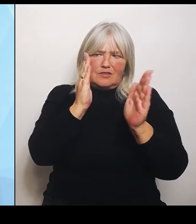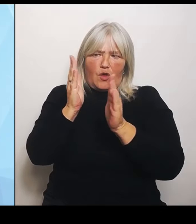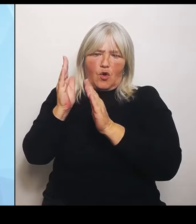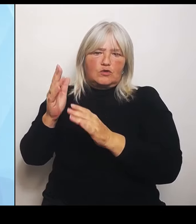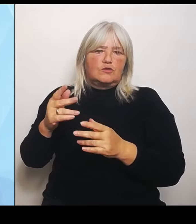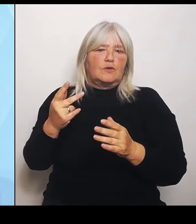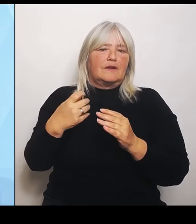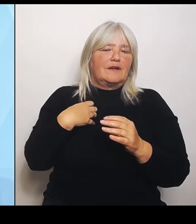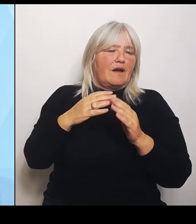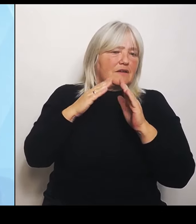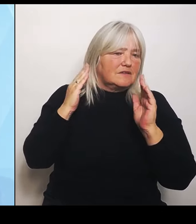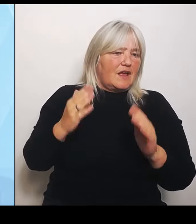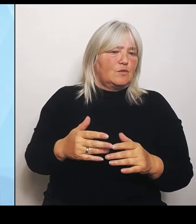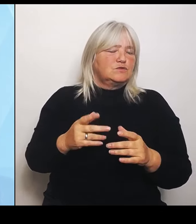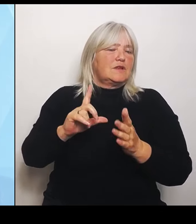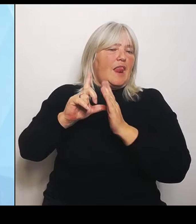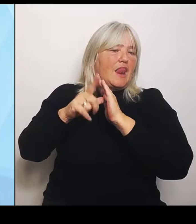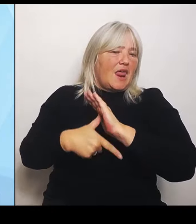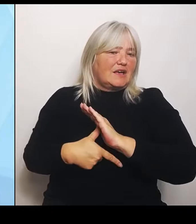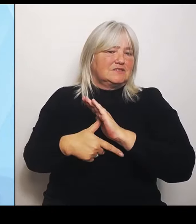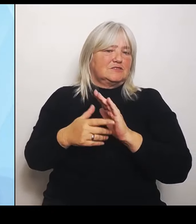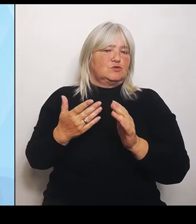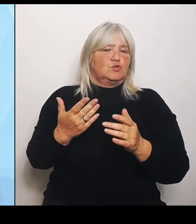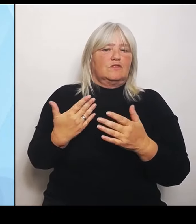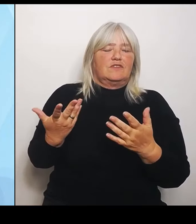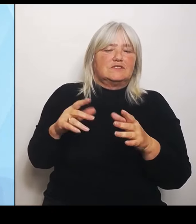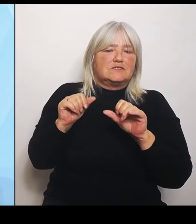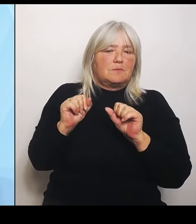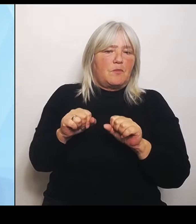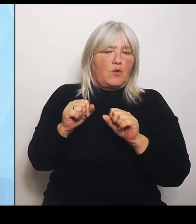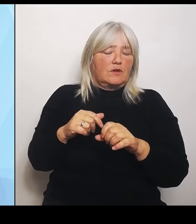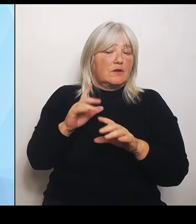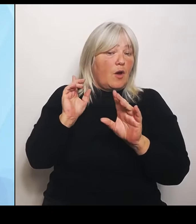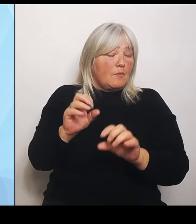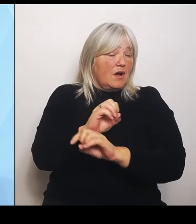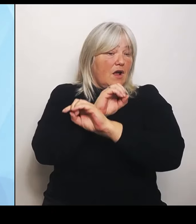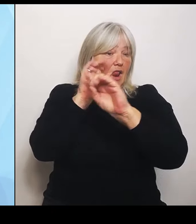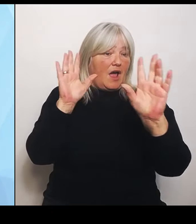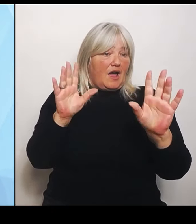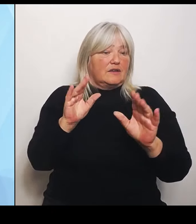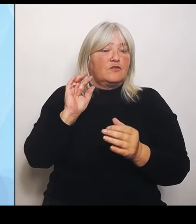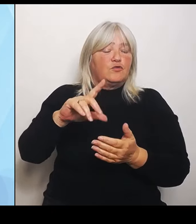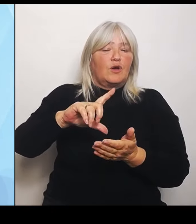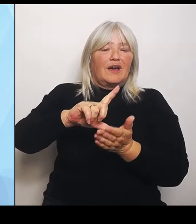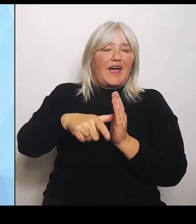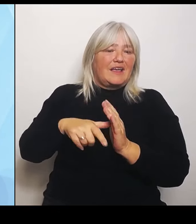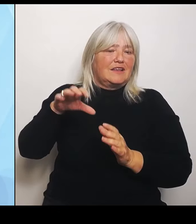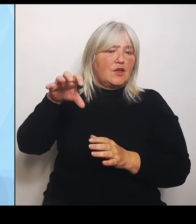schafft es Klarheit für die Regionen mit aktuell vorgehaltenen und vor allem zukünftig zu erwartenden medizinischen